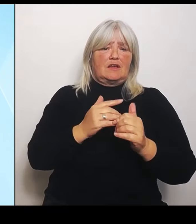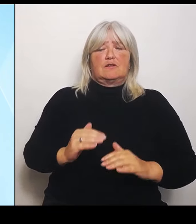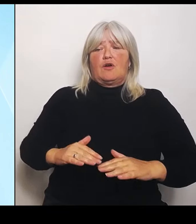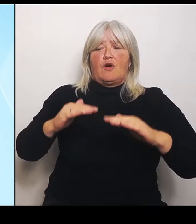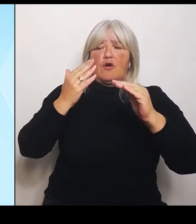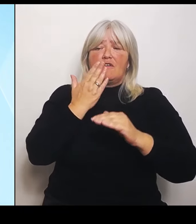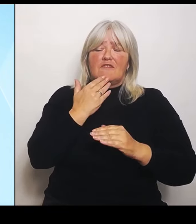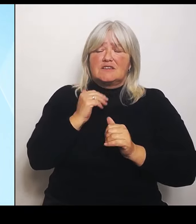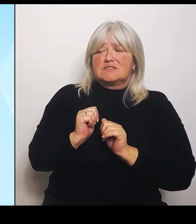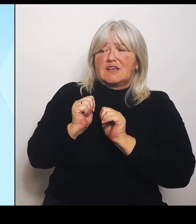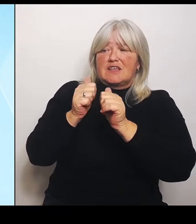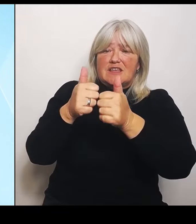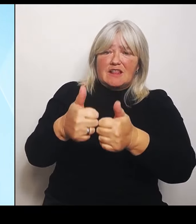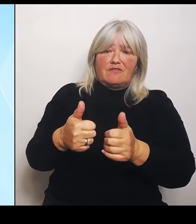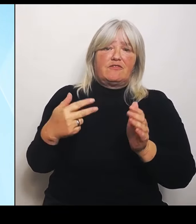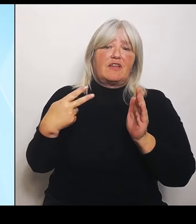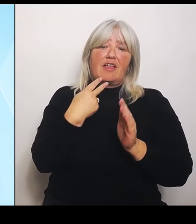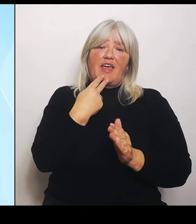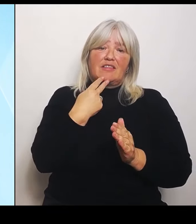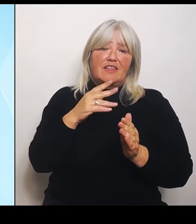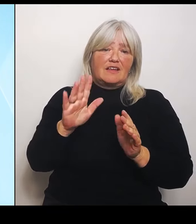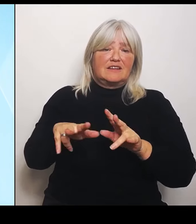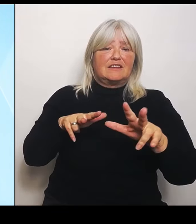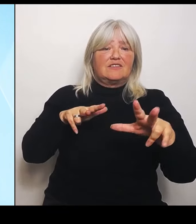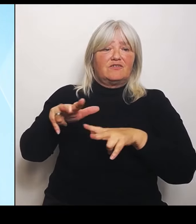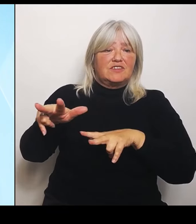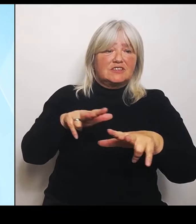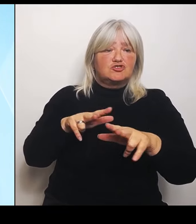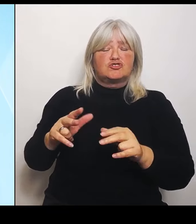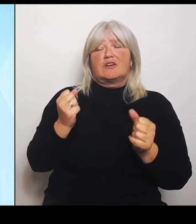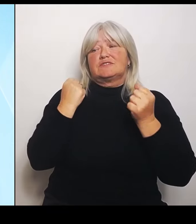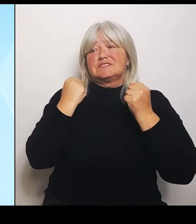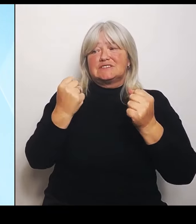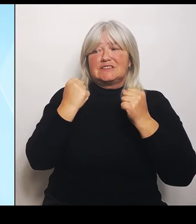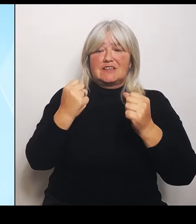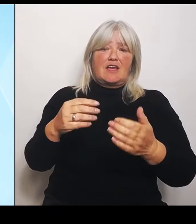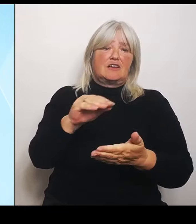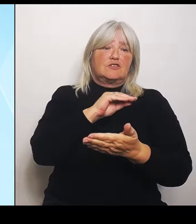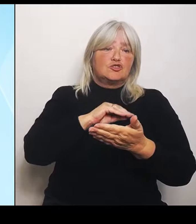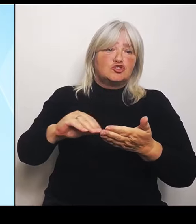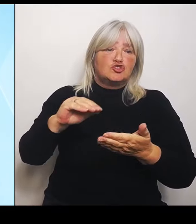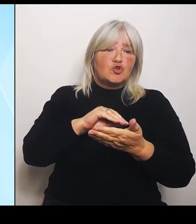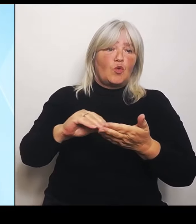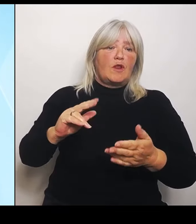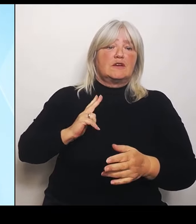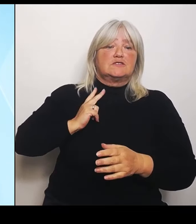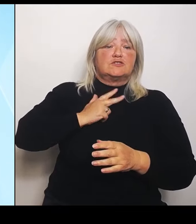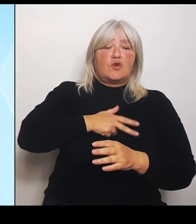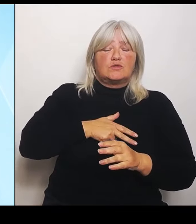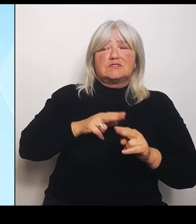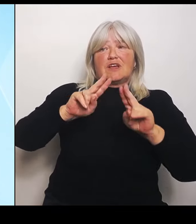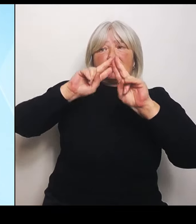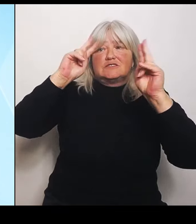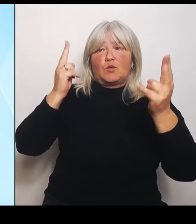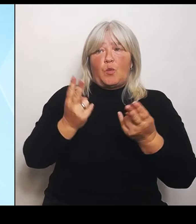Soziales und Umweltforschung. Die ganze Palette. Allerdings am wichtigsten und deshalb ist auch die